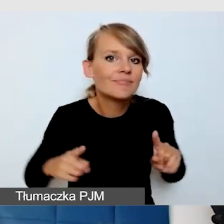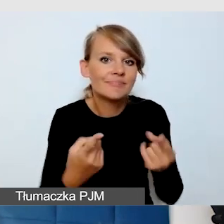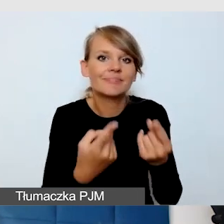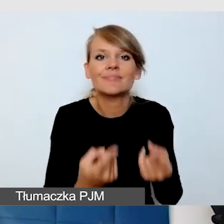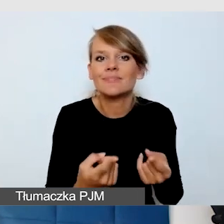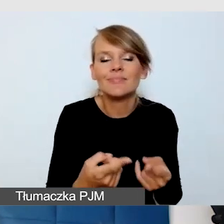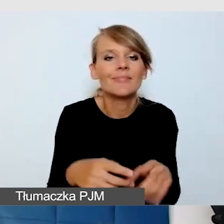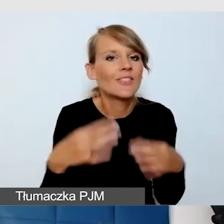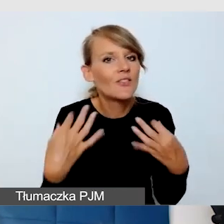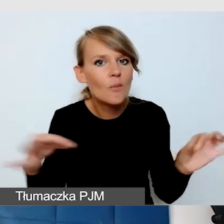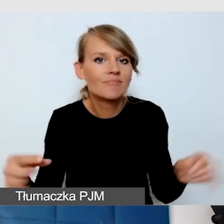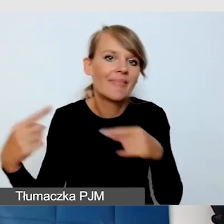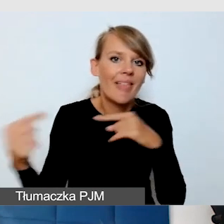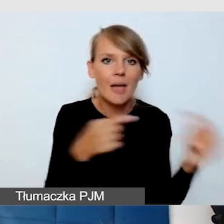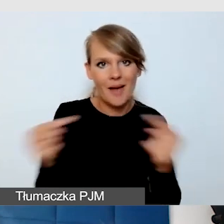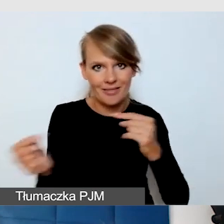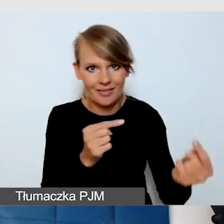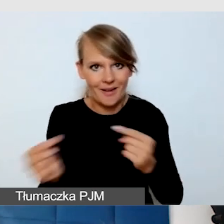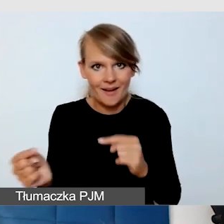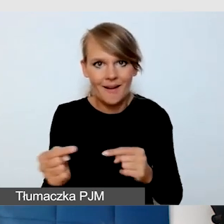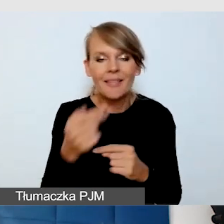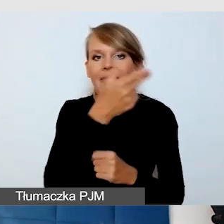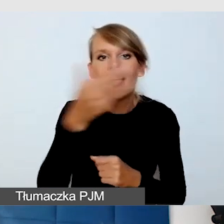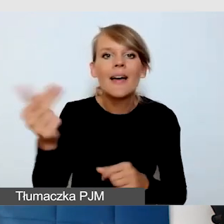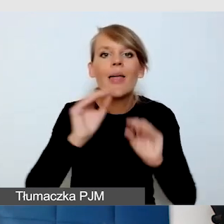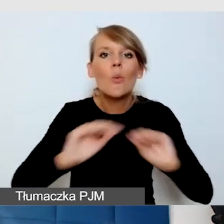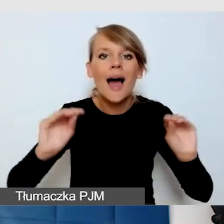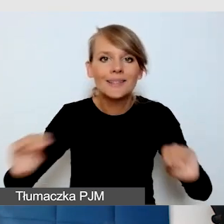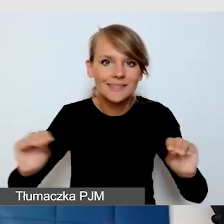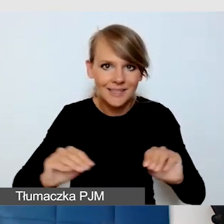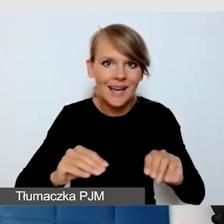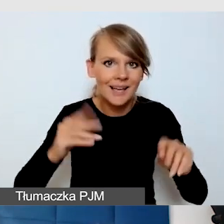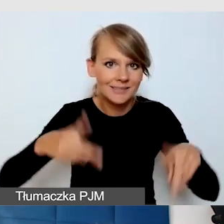w temacie edukacji zdalnej. Moment bardzo gorący,